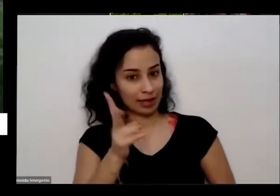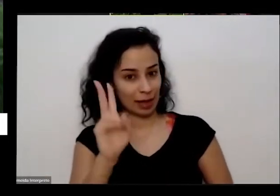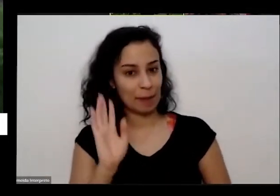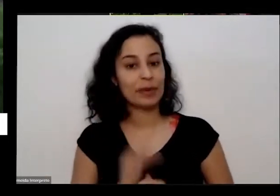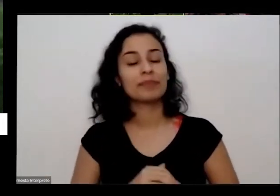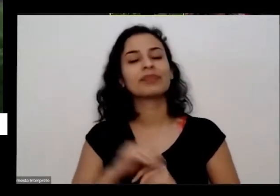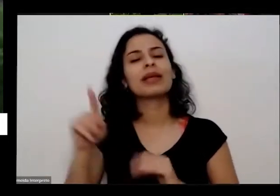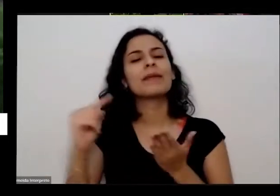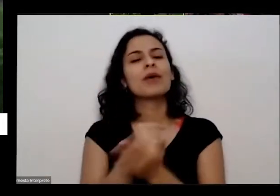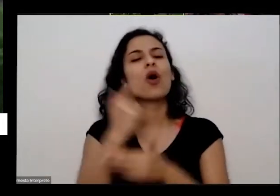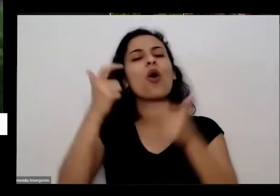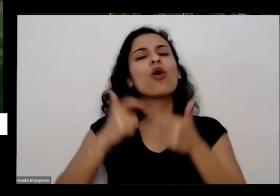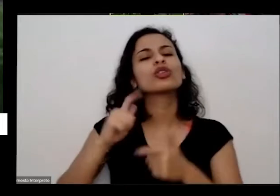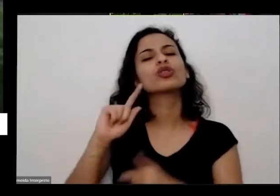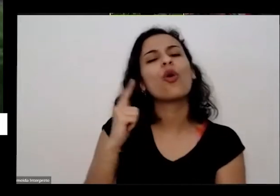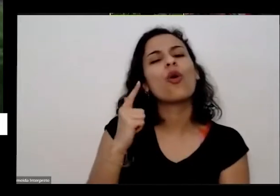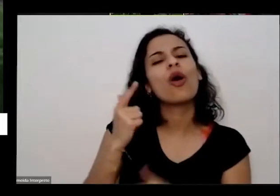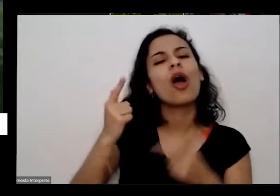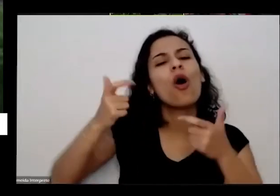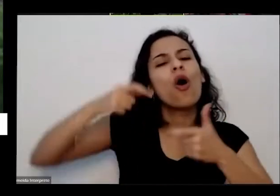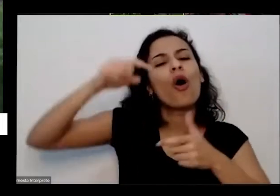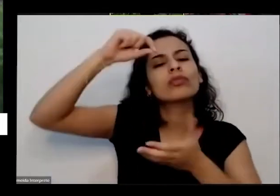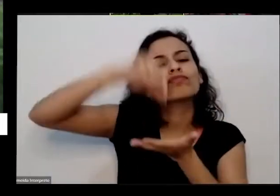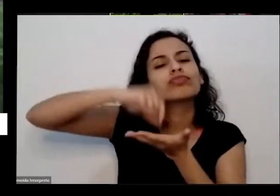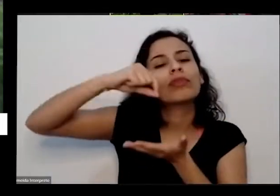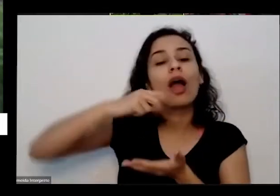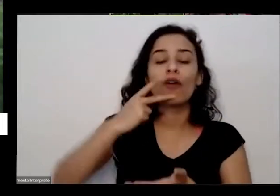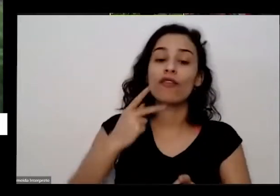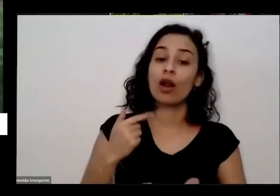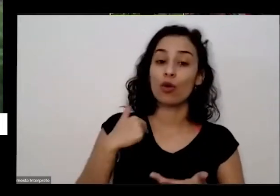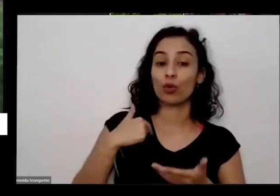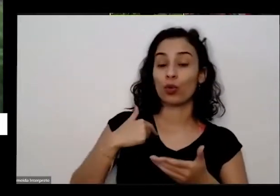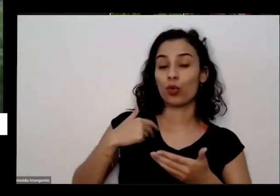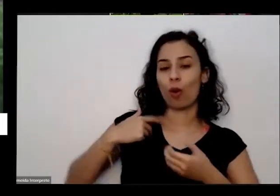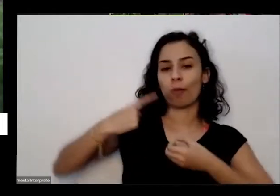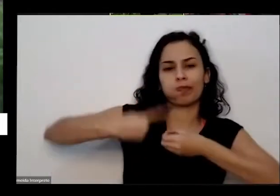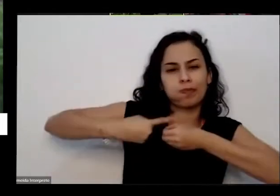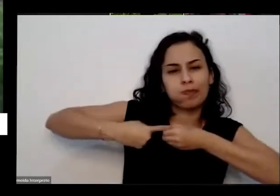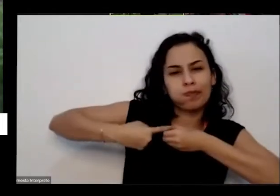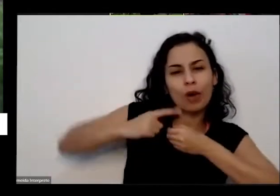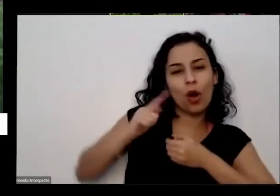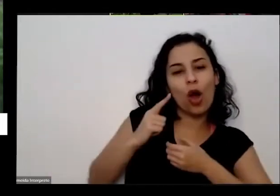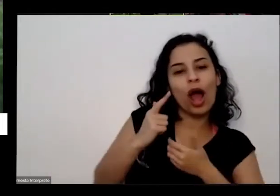Goiânia aí eu respondo no interior de Goiás Aí eu disse assim é muita redundância né pessoa nasceu